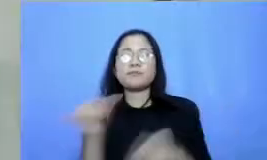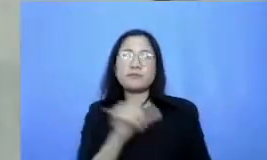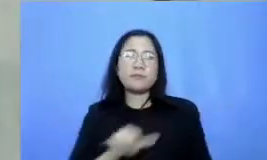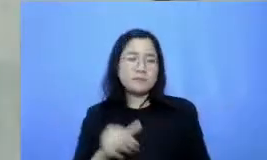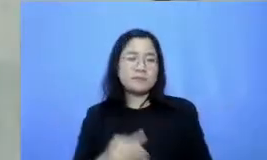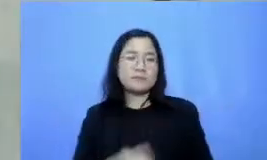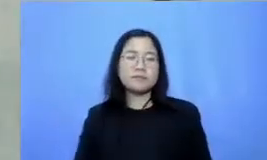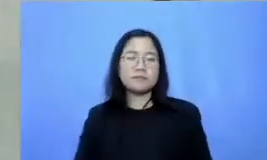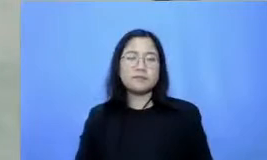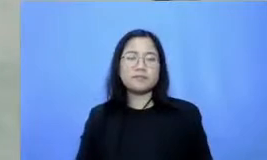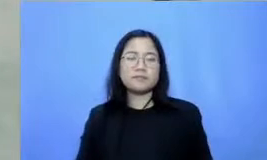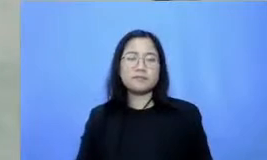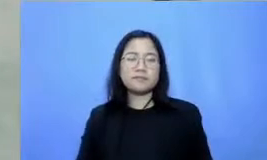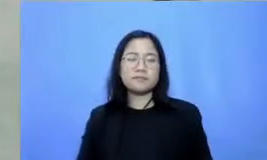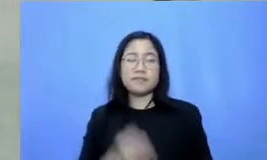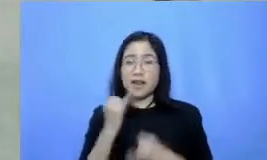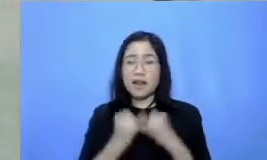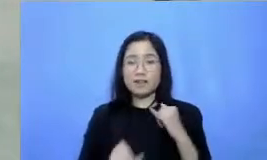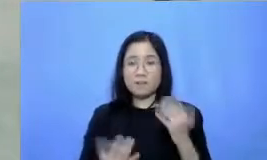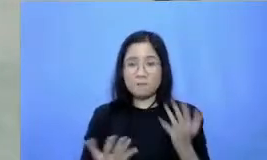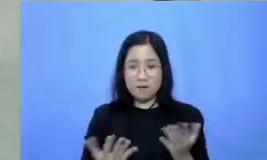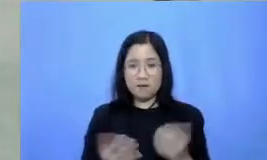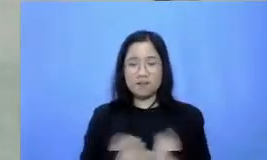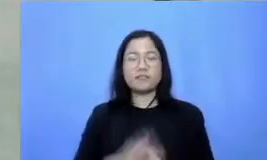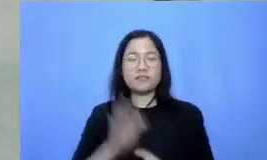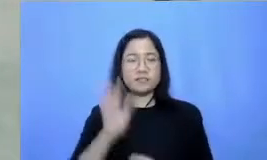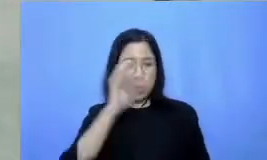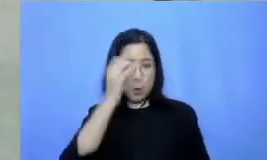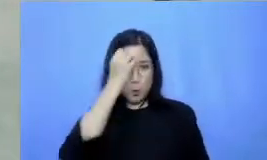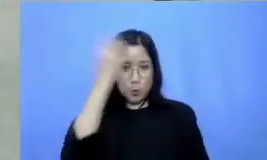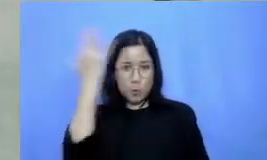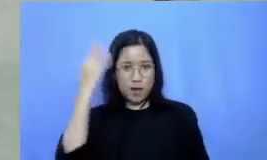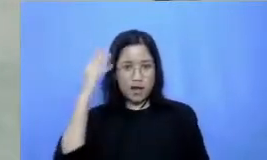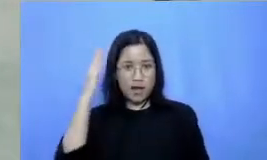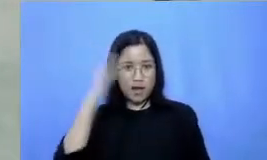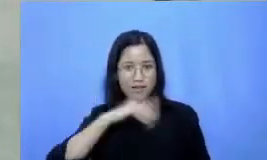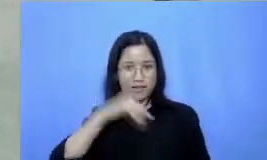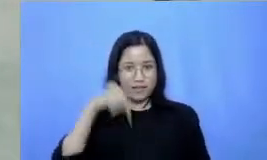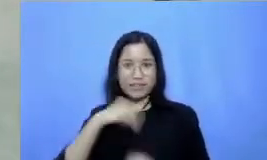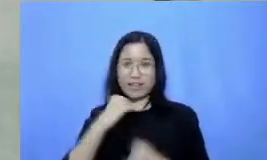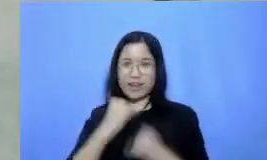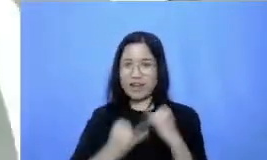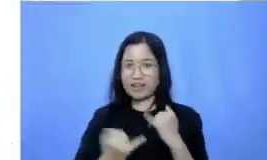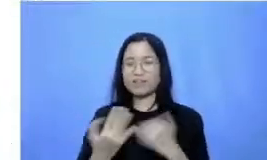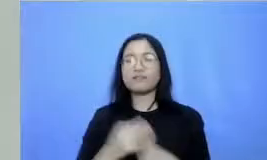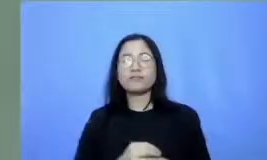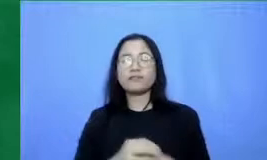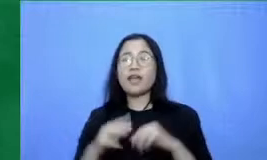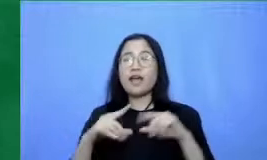Hai terakhir jangan lupa Pesantren kita hari ini Mas Adi Respati kalau